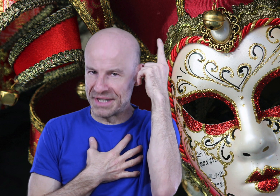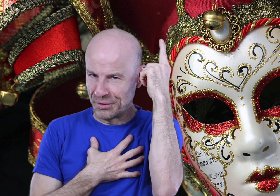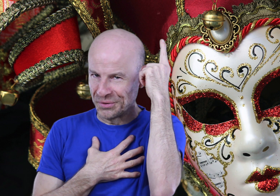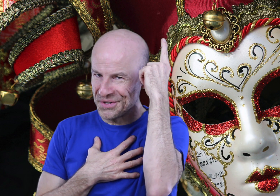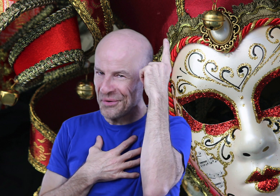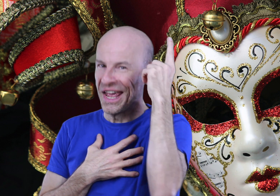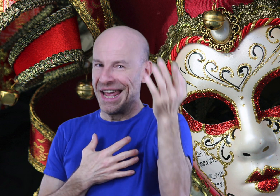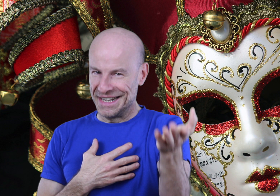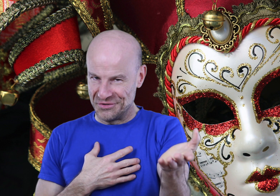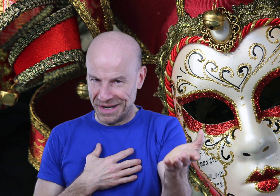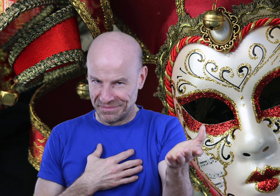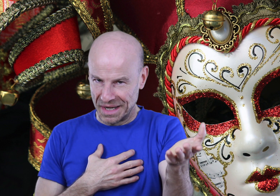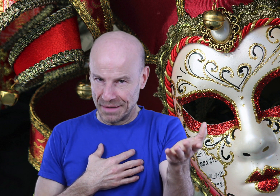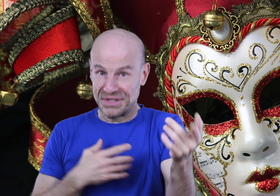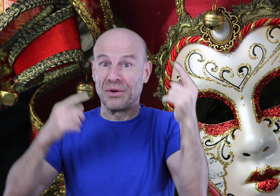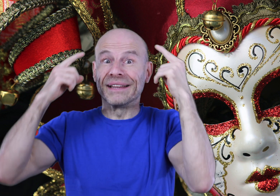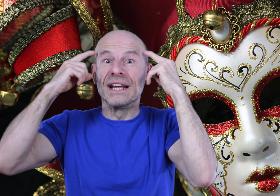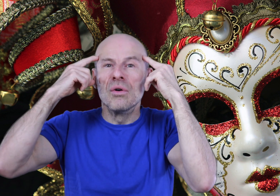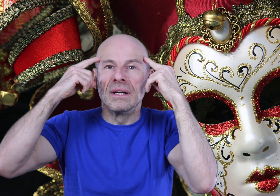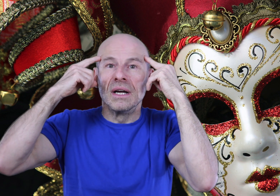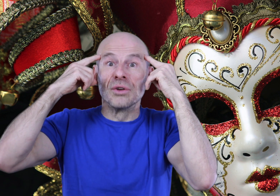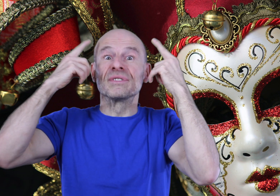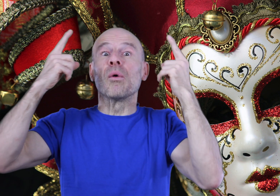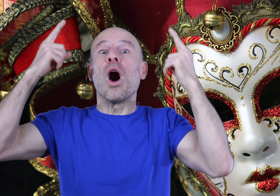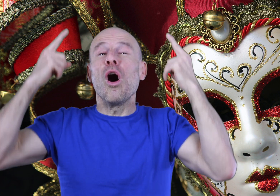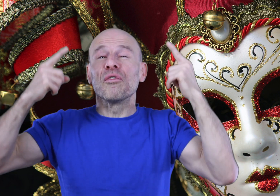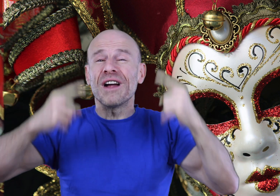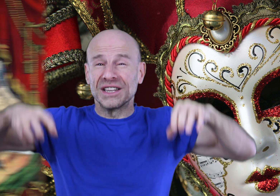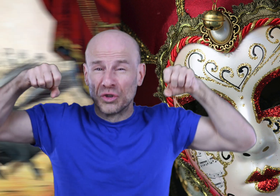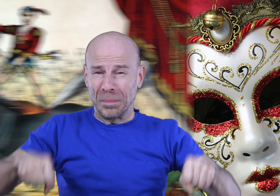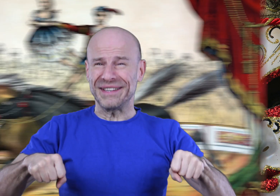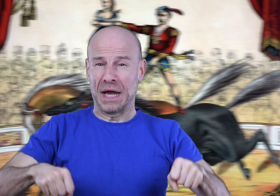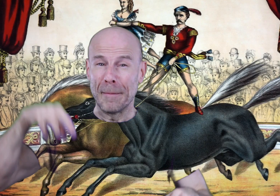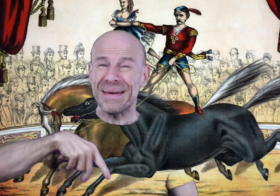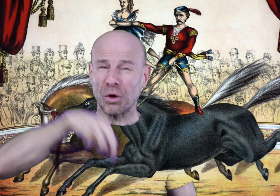possédant une conscience, les humains, possédant un égo que nous allons enfin dompter, mettre